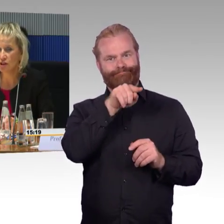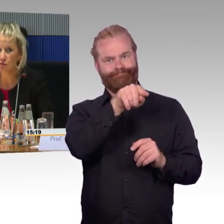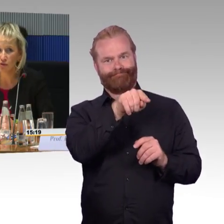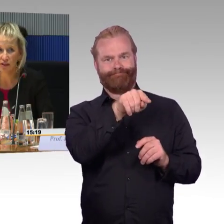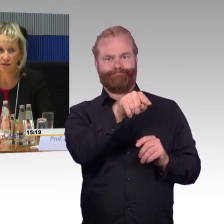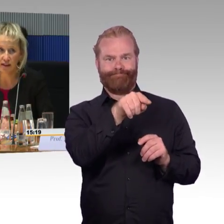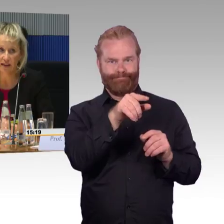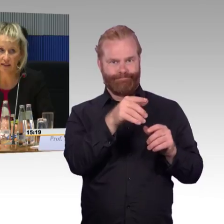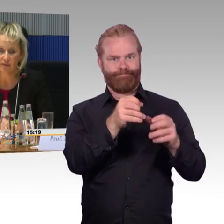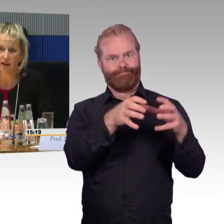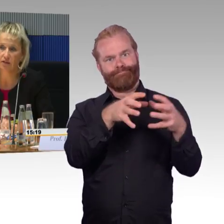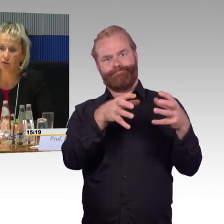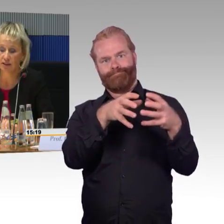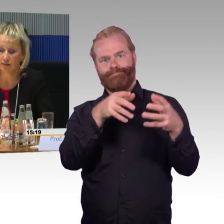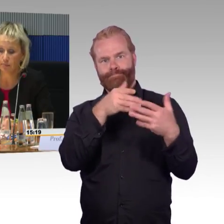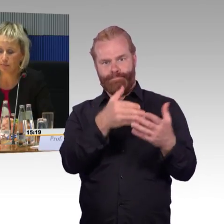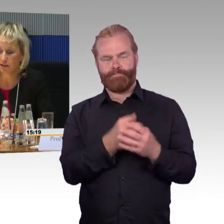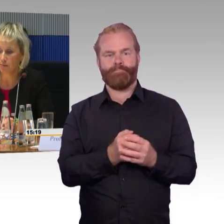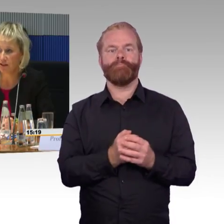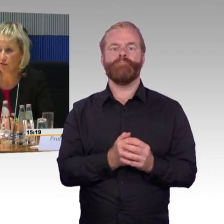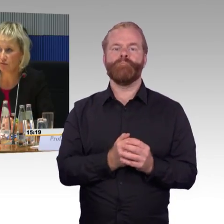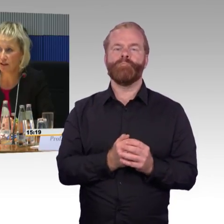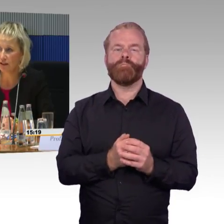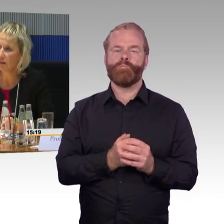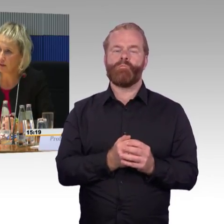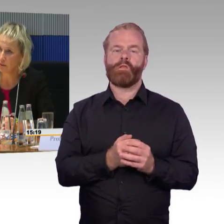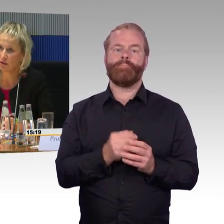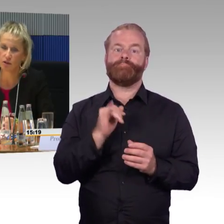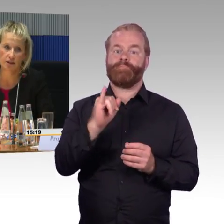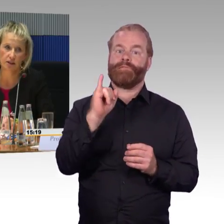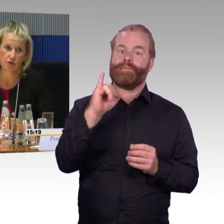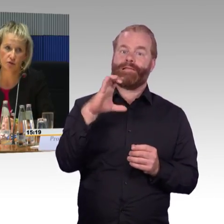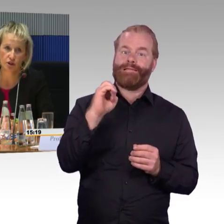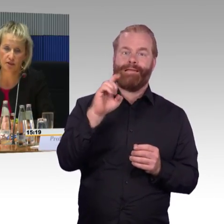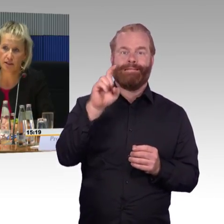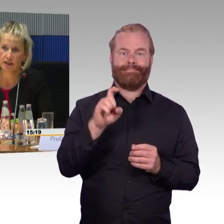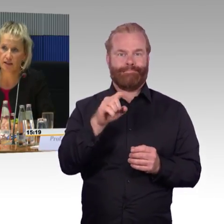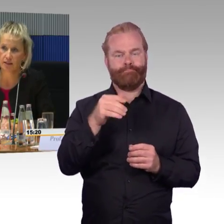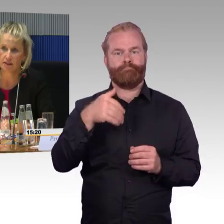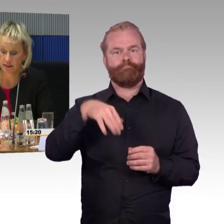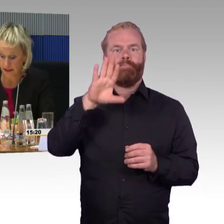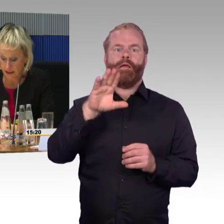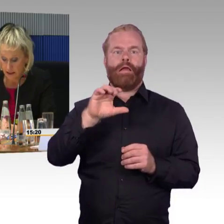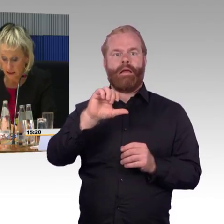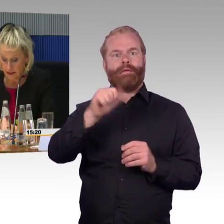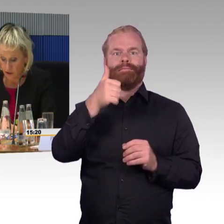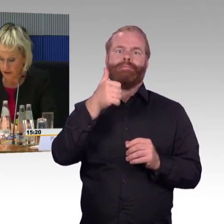um nicht zu viele Zweite-Klasse-Plätze zu verlieren, hat man dort die Rollstuhlstellplätze angesiedelt.